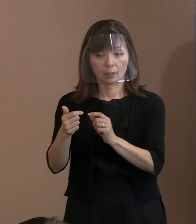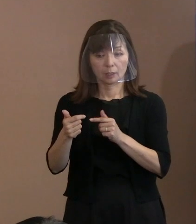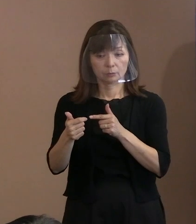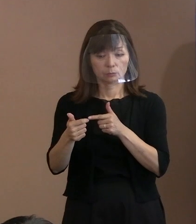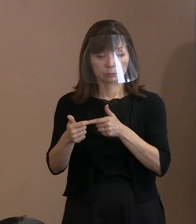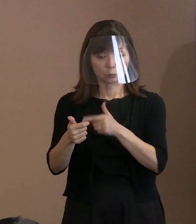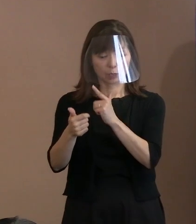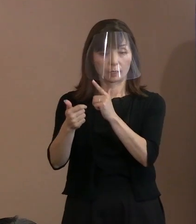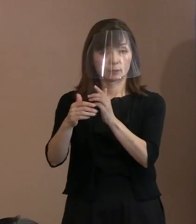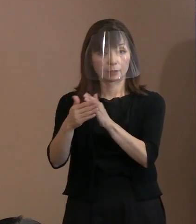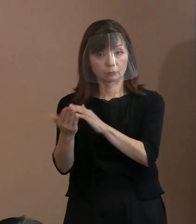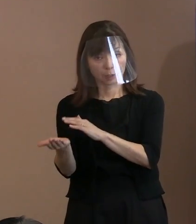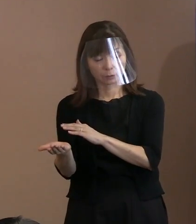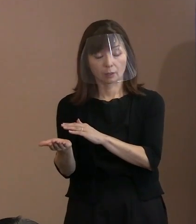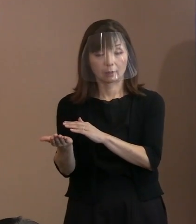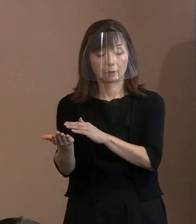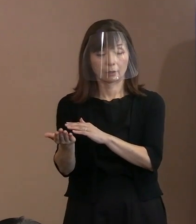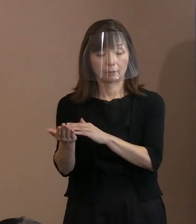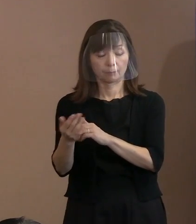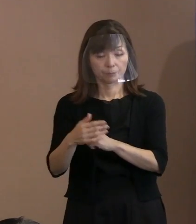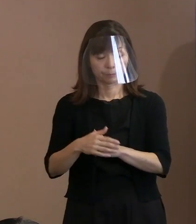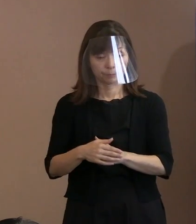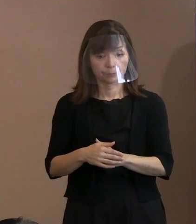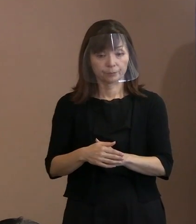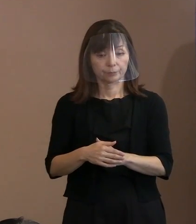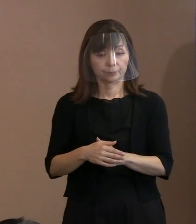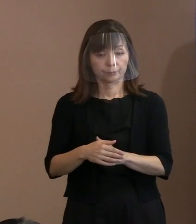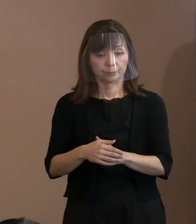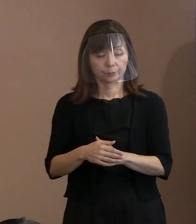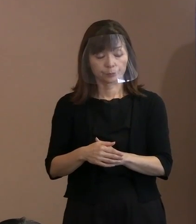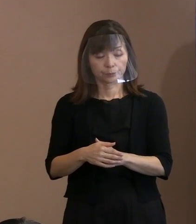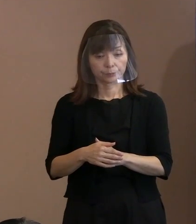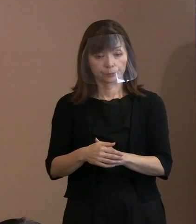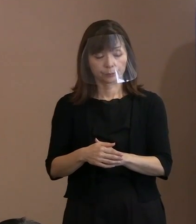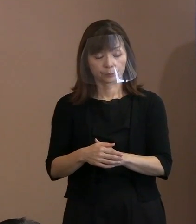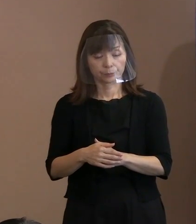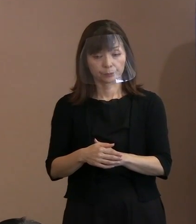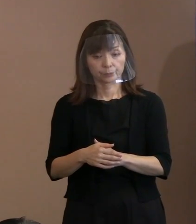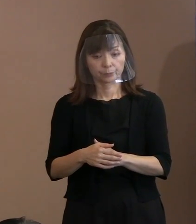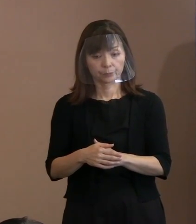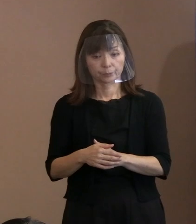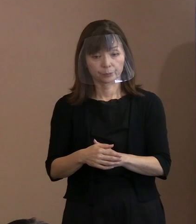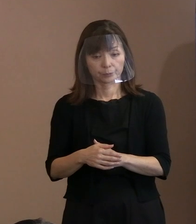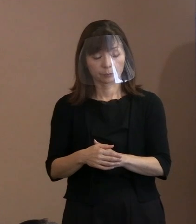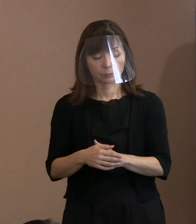これ葬儀ですから死んだ方についての 国際的な評価などもあってやるということ｡